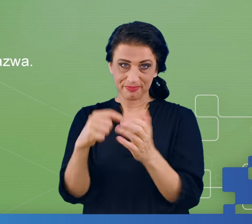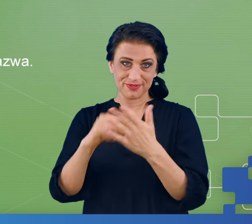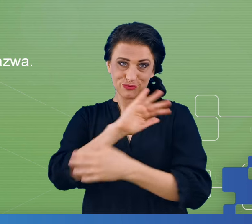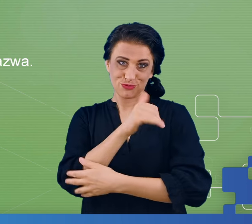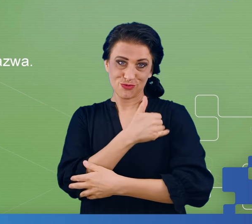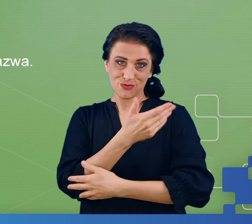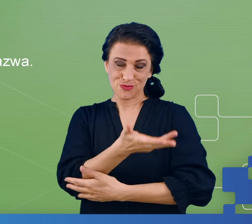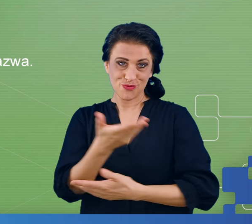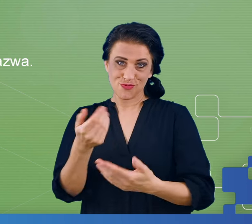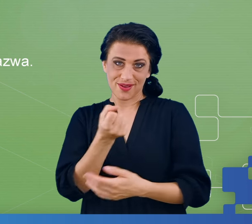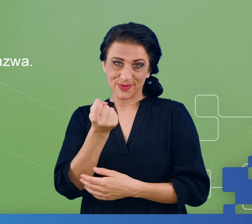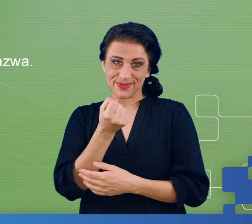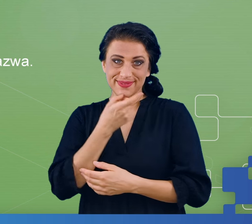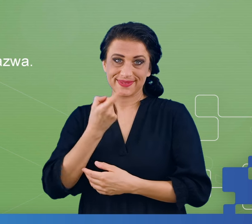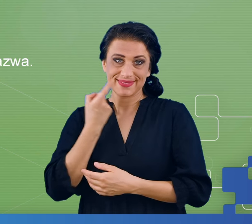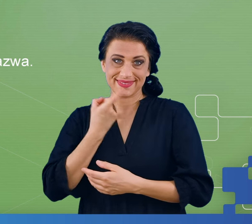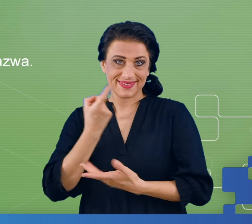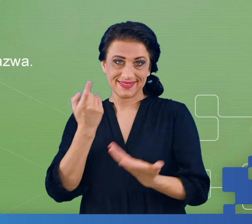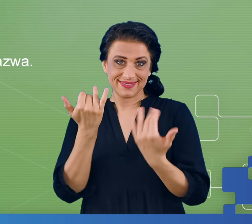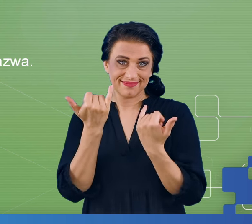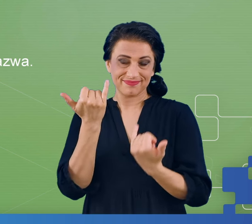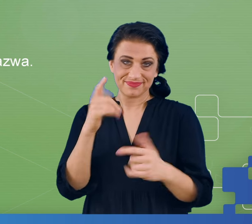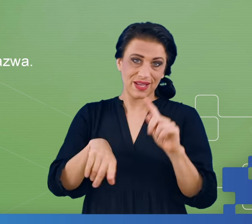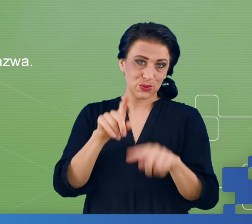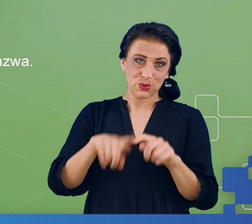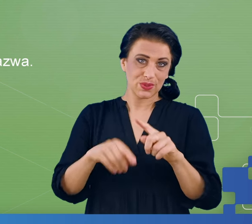wtedy, kiedy używają języka w sposób naturalny, co jest czym.